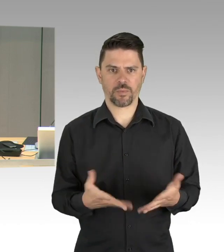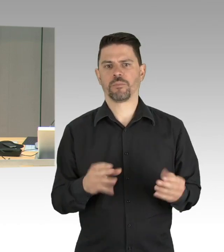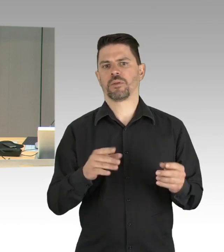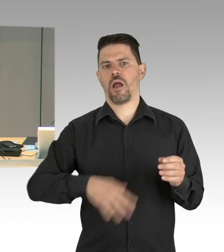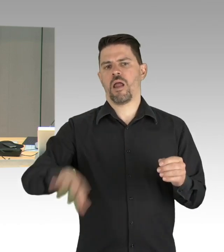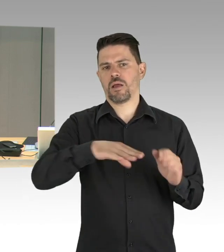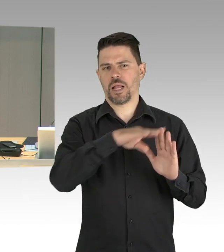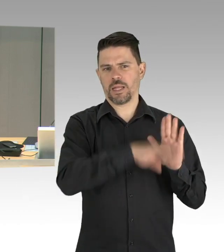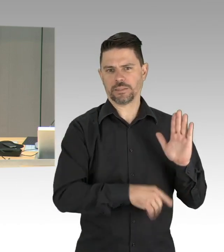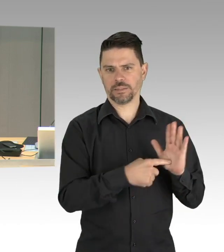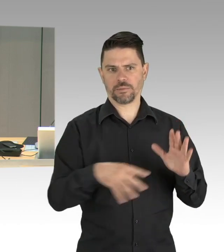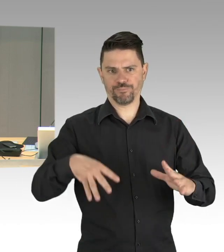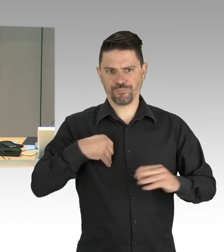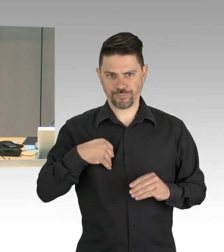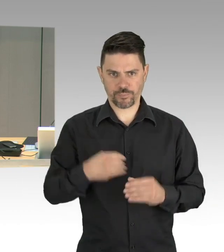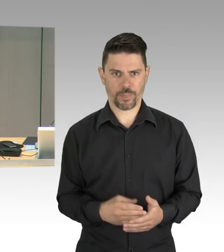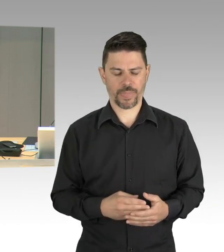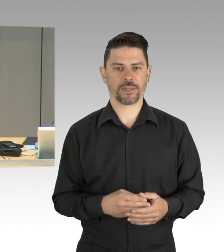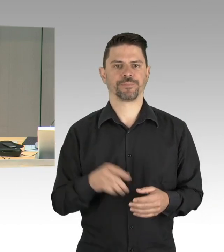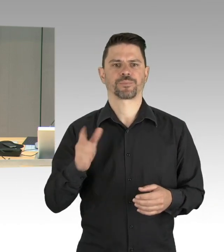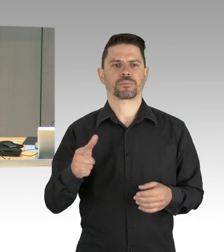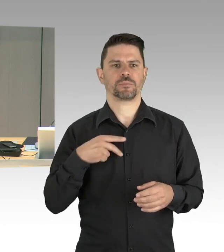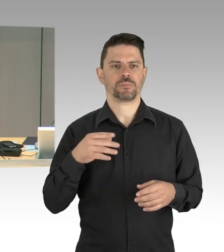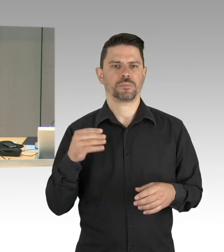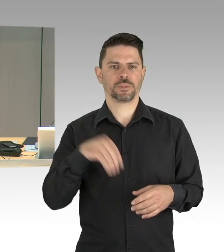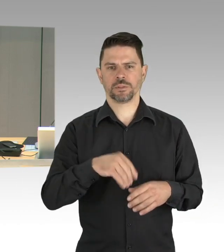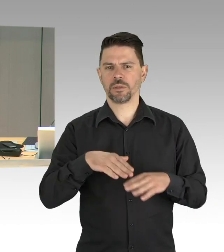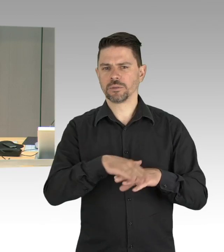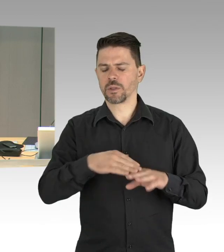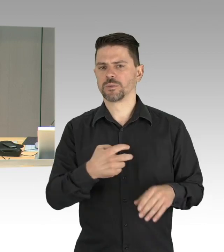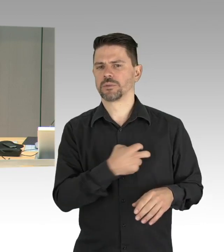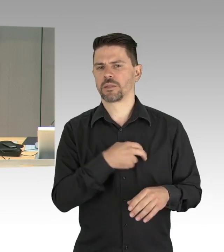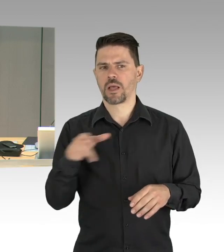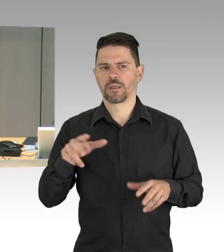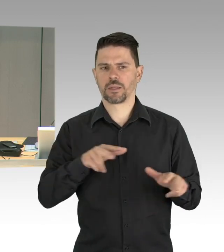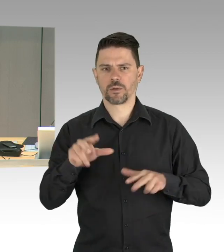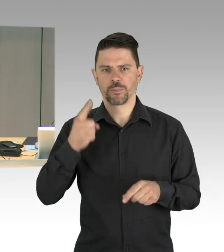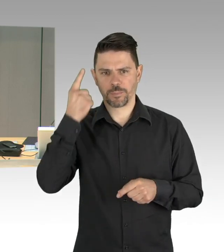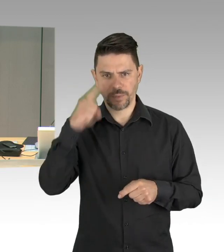für die heutige Plenarsitzung entschuldigen. Ich rufe auf den Tagesordnungspunkt 1,